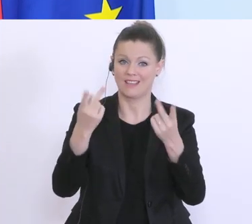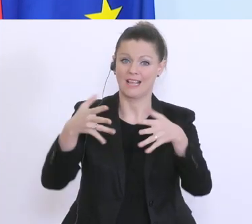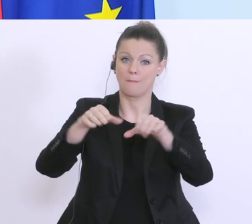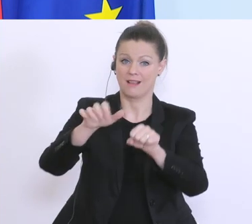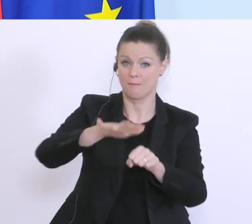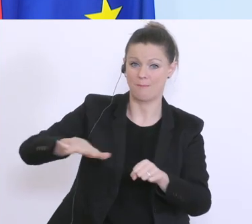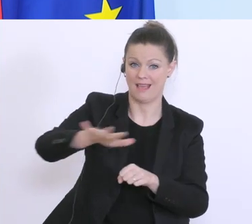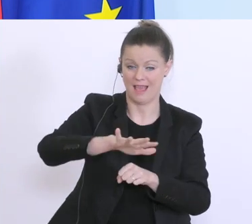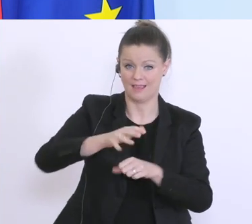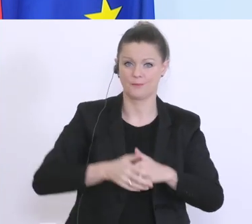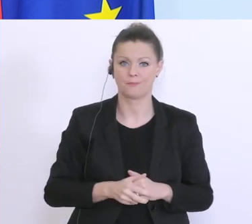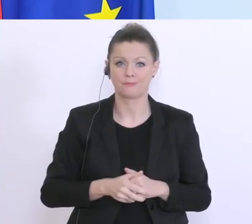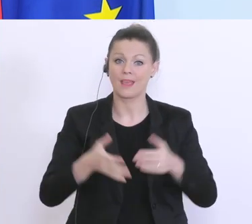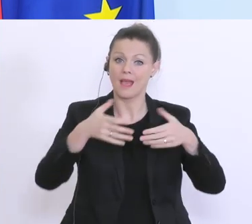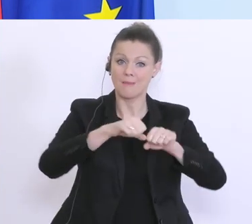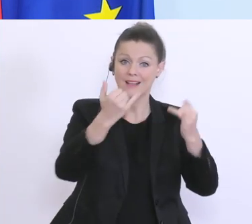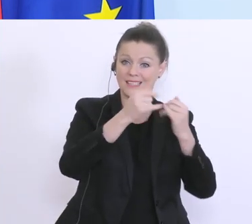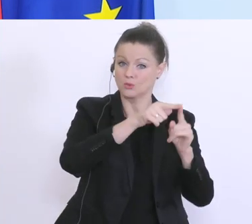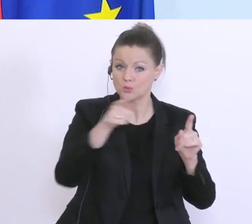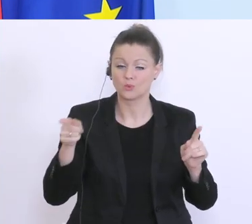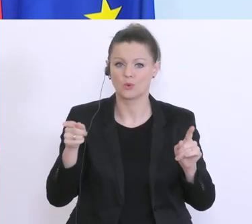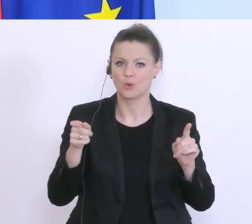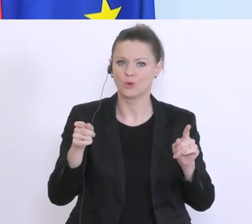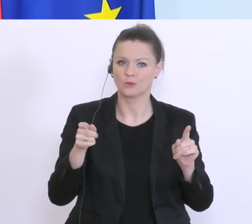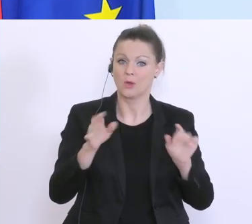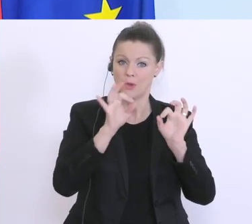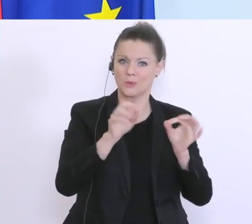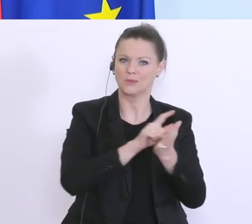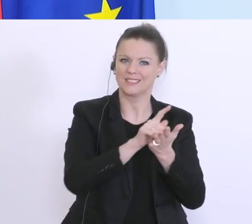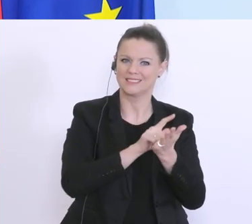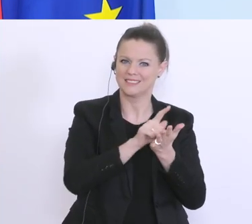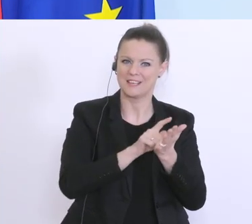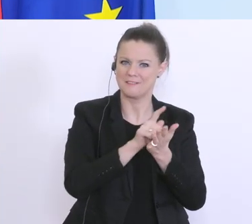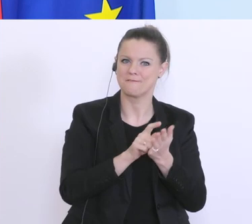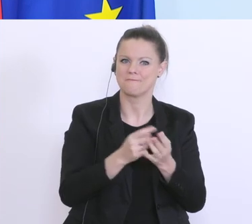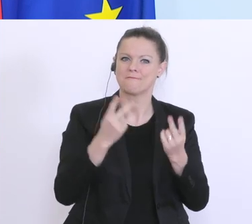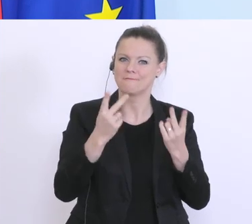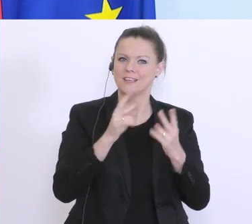Die Banken sind nicht nur in guten Zeiten der Transmissionsriemen von der Zentralbank,